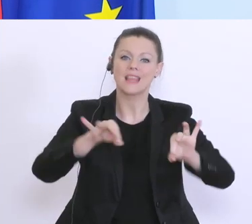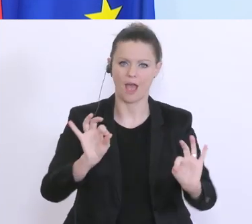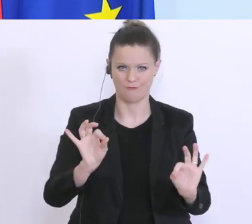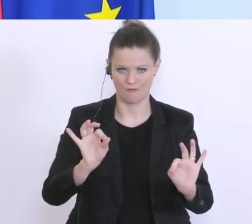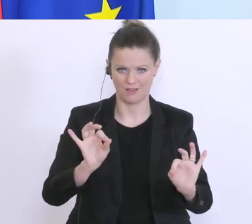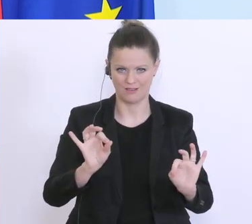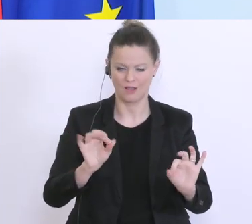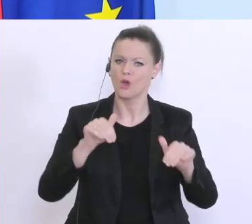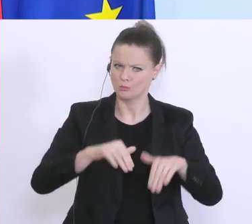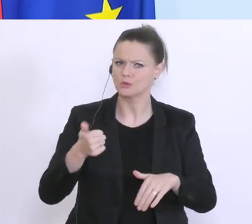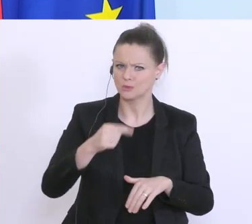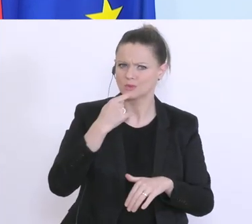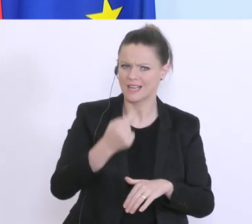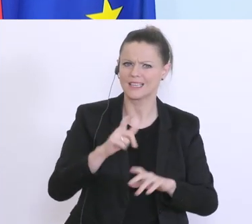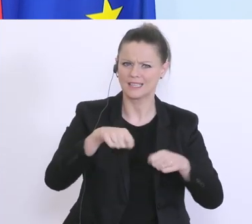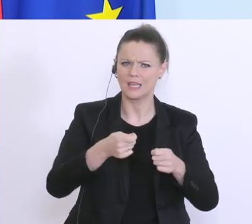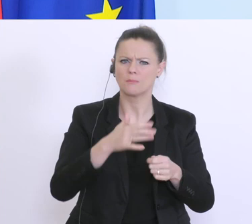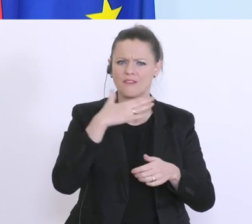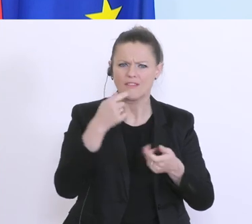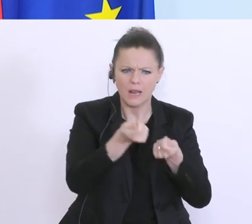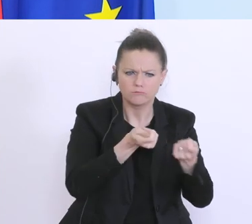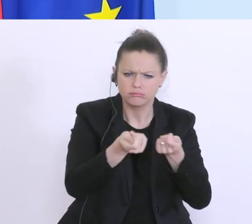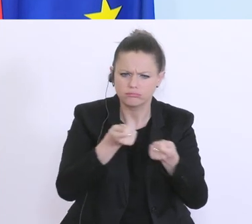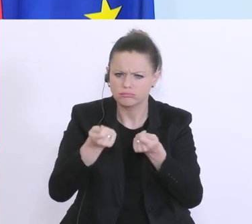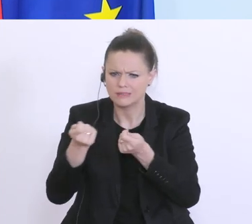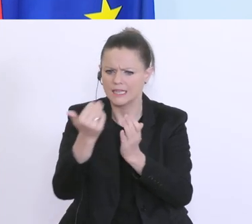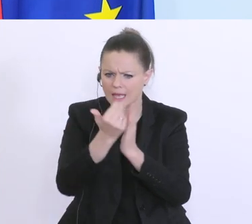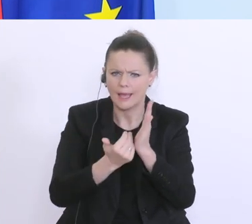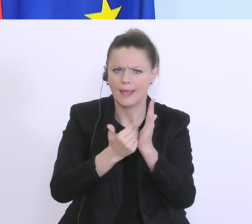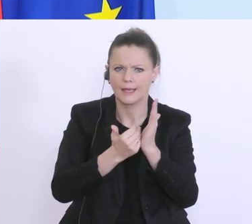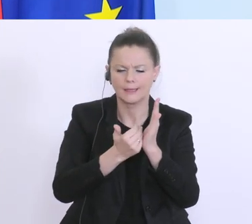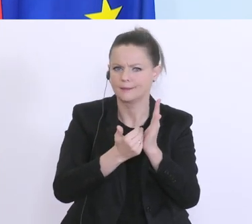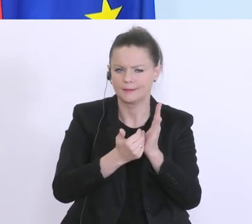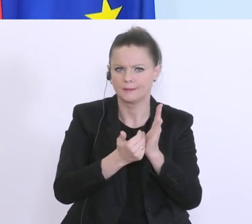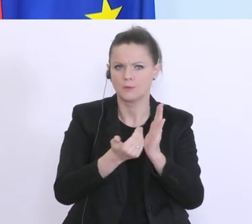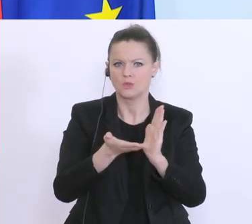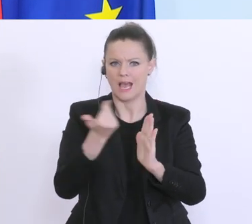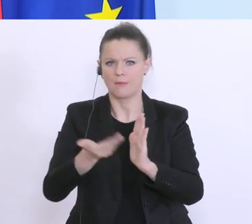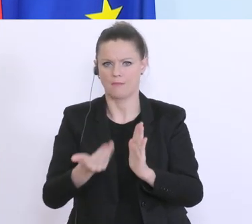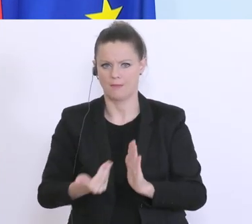denn es gibt viele Regulierungen die aufgebaut worden sind, die momentan auch ein rasches